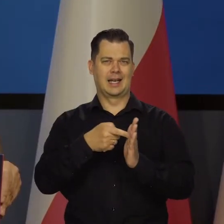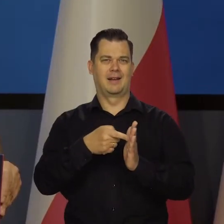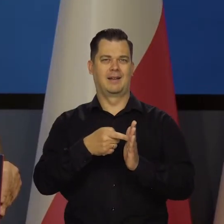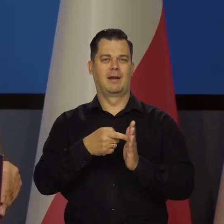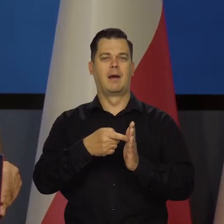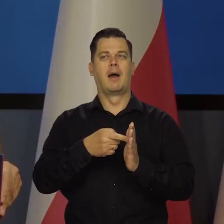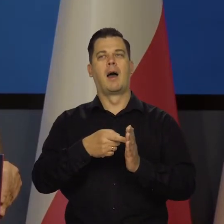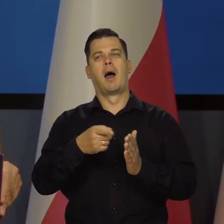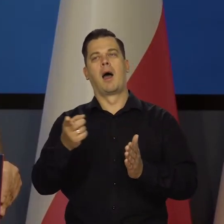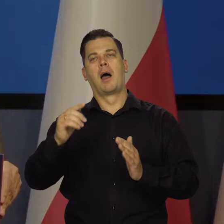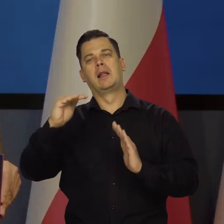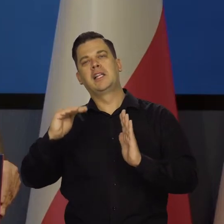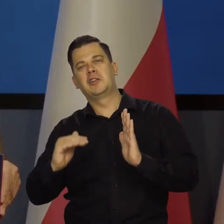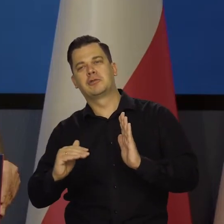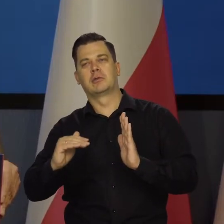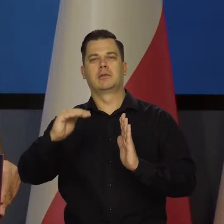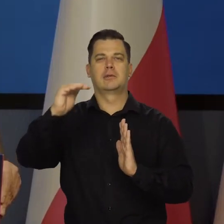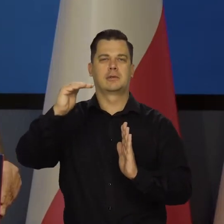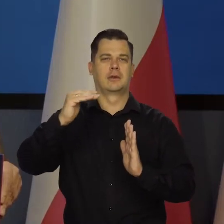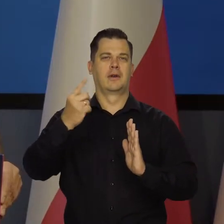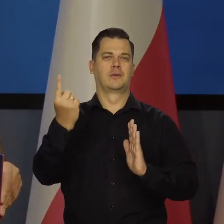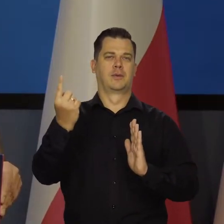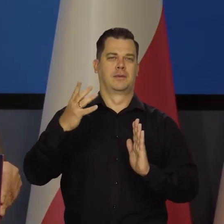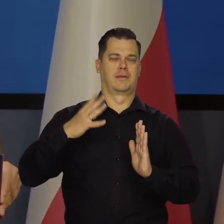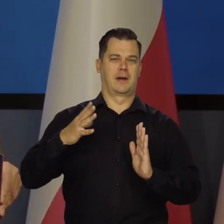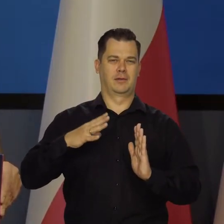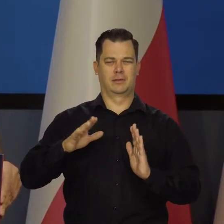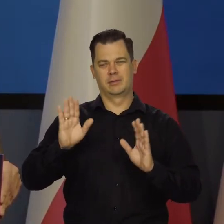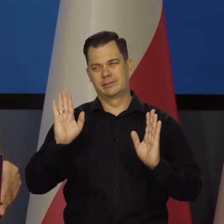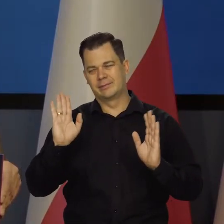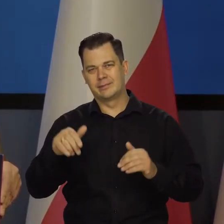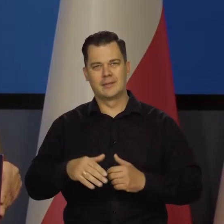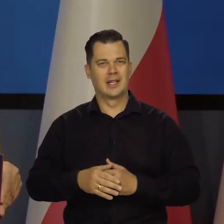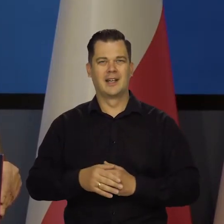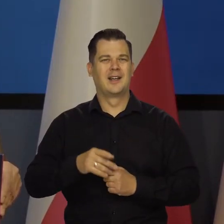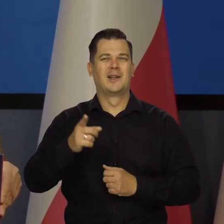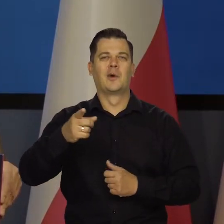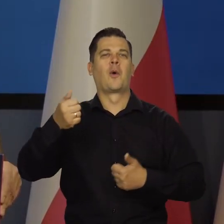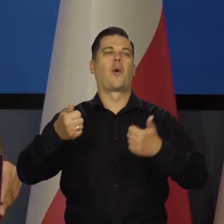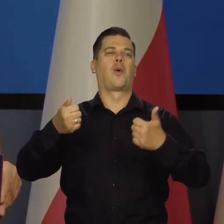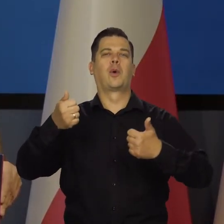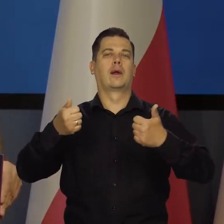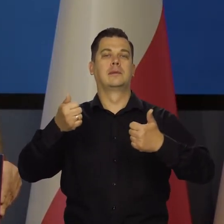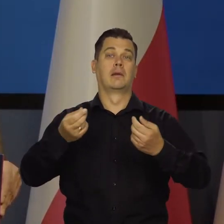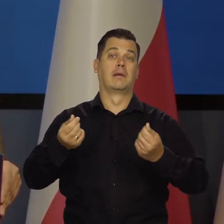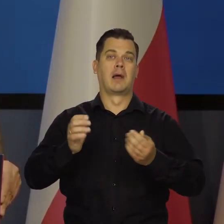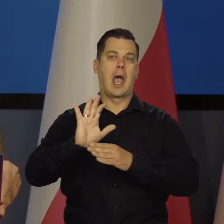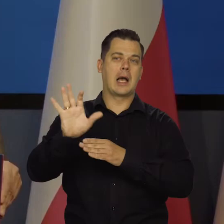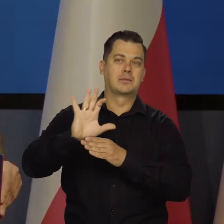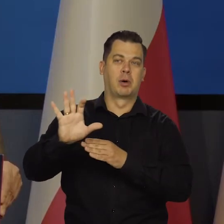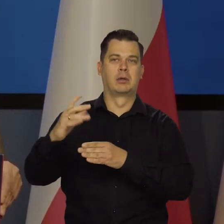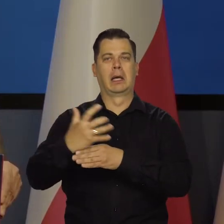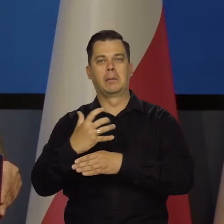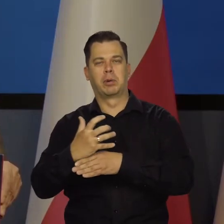że kurs niższy, no to jest korzystniejszy, wtedy konkurencyjny, bardziej eksport pobudza eksport itd.